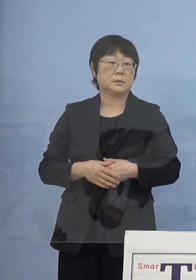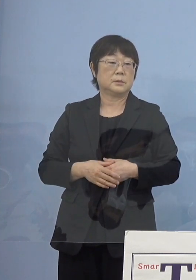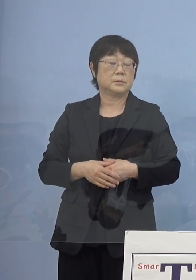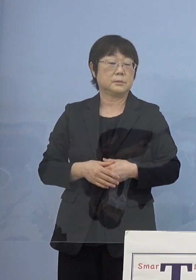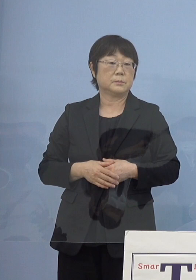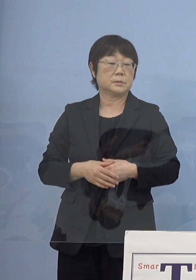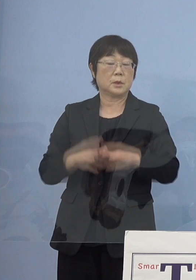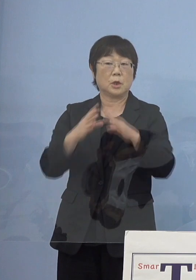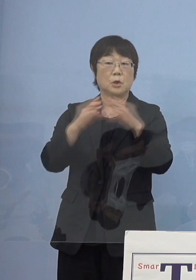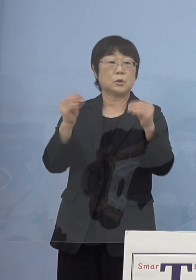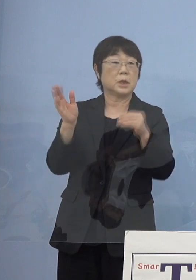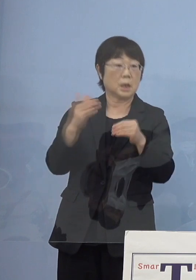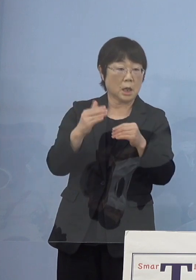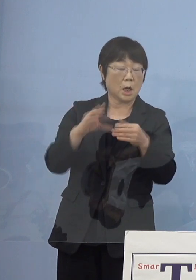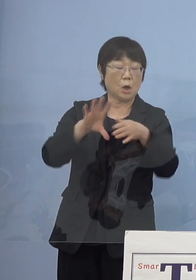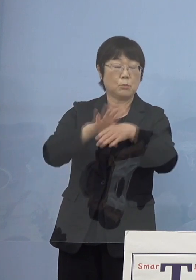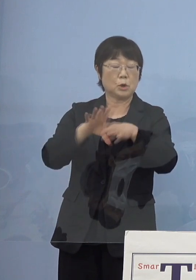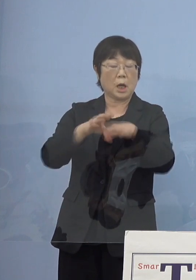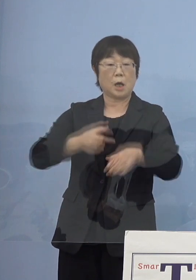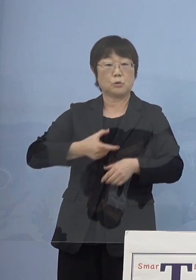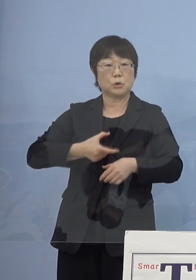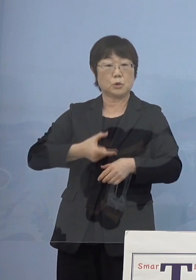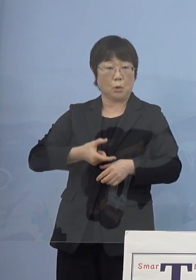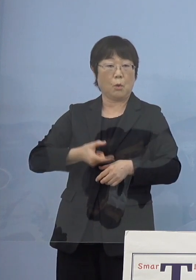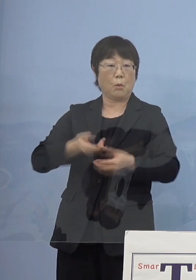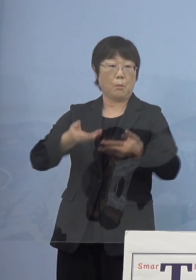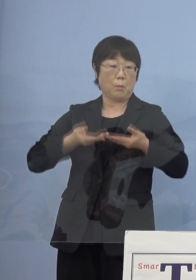国の方からも「文化勲章」 ご受章になられていると